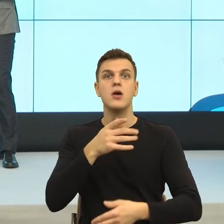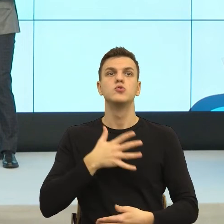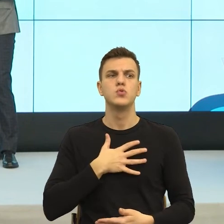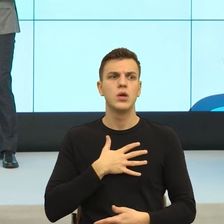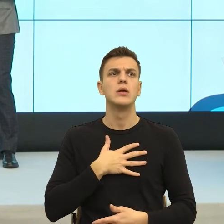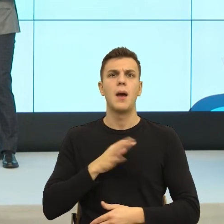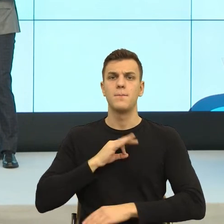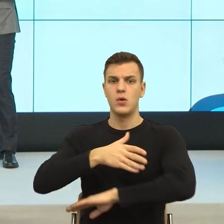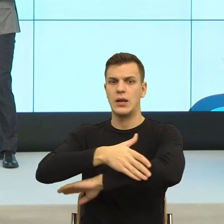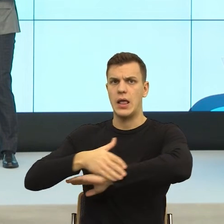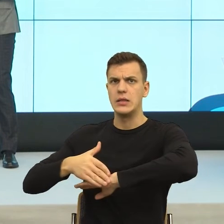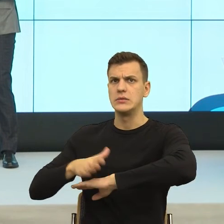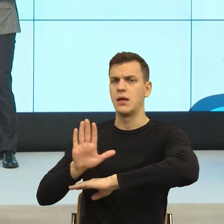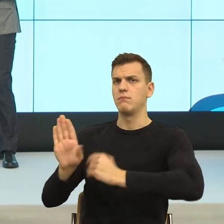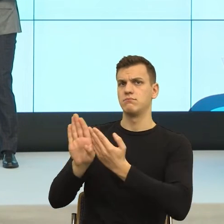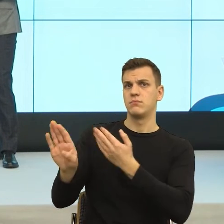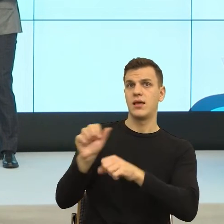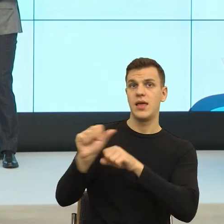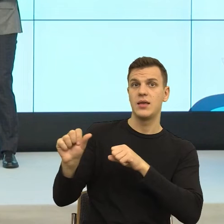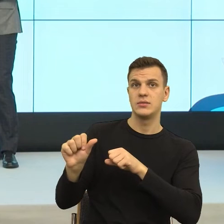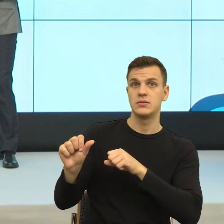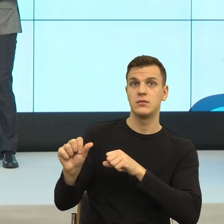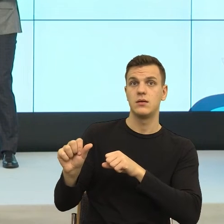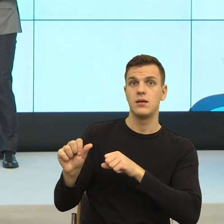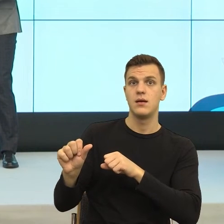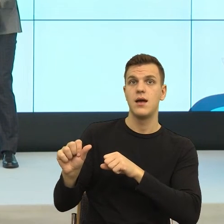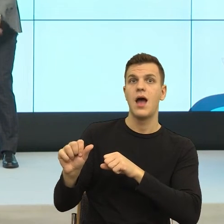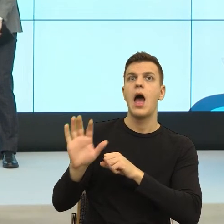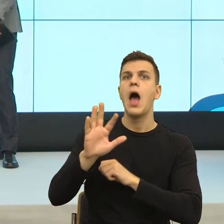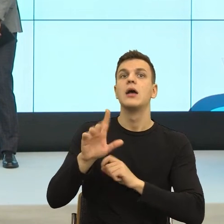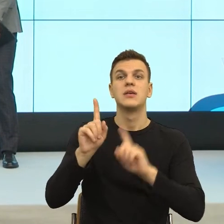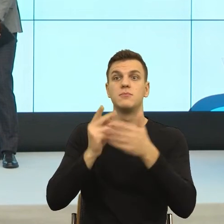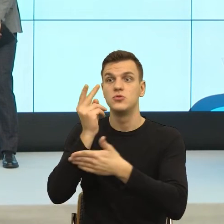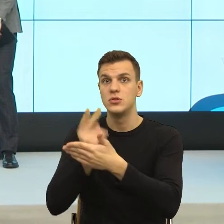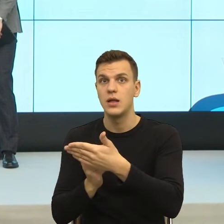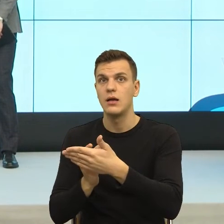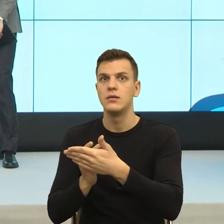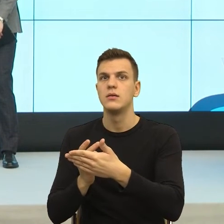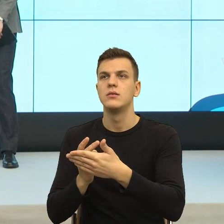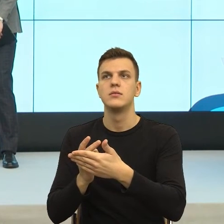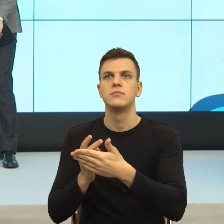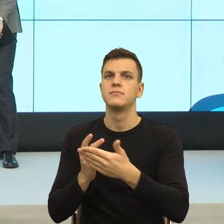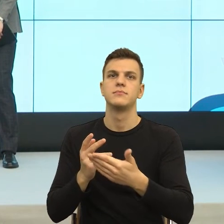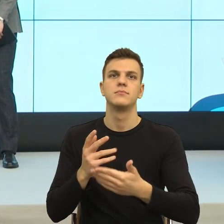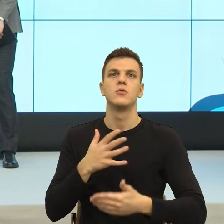a w których masz obawę, wiesz, że jeżeli tego nie sformułujesz, nie napiszesz mi 30 maja 2018, podpisano